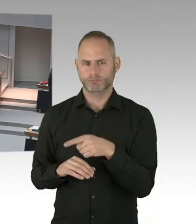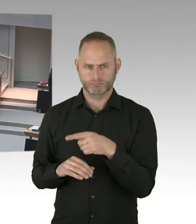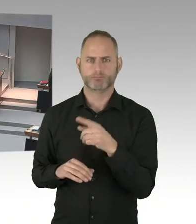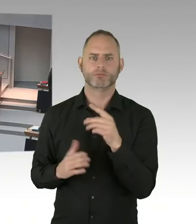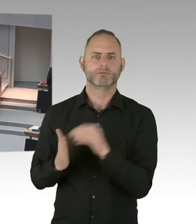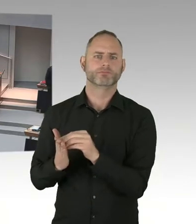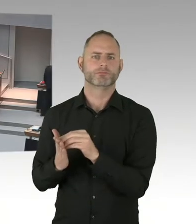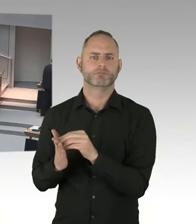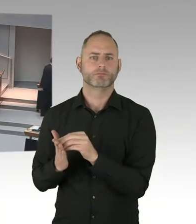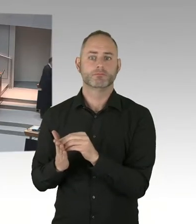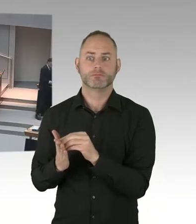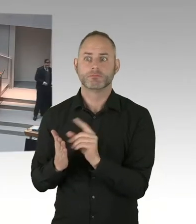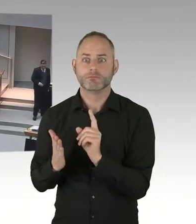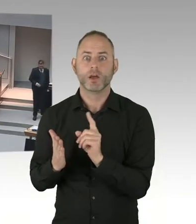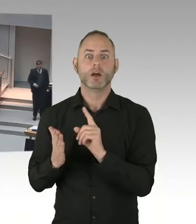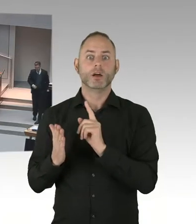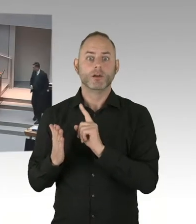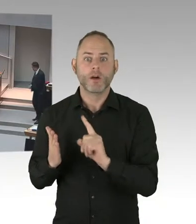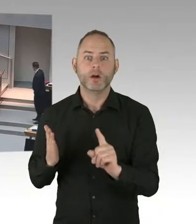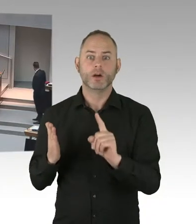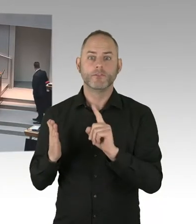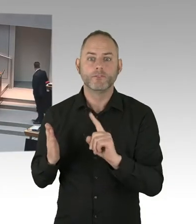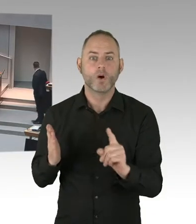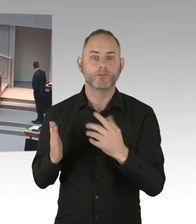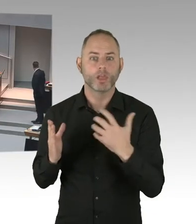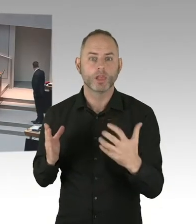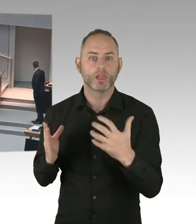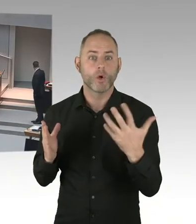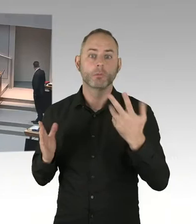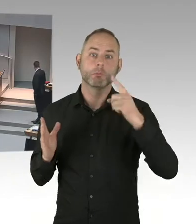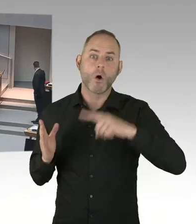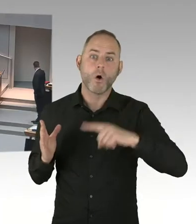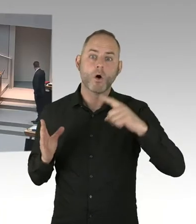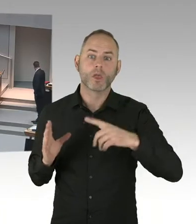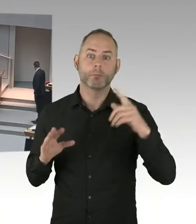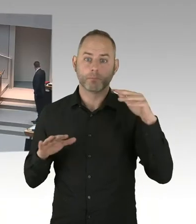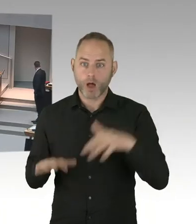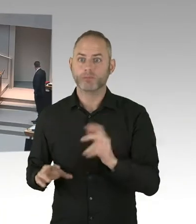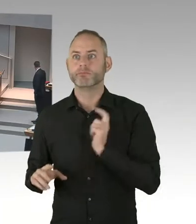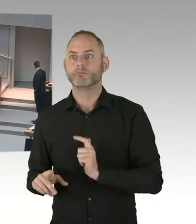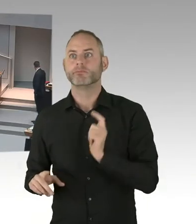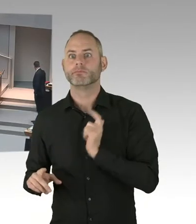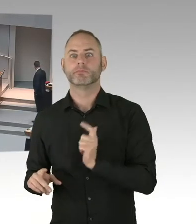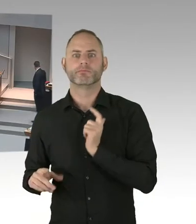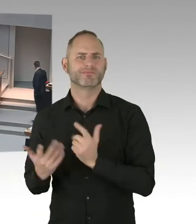(Sprecherwechsel) Ihre Aussage, dass das schlechter klappen würde und das beziehe ich jetzt überhaupt nicht auf Herrn Czaja. Aber dass die Kolleginnen und die Kollegen